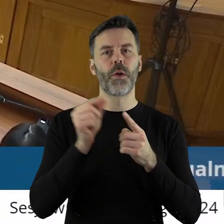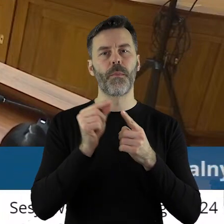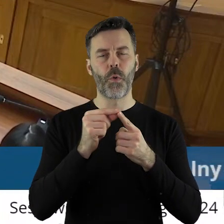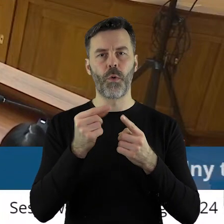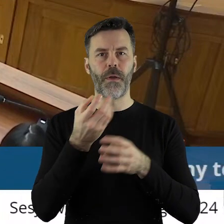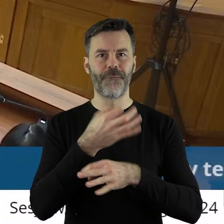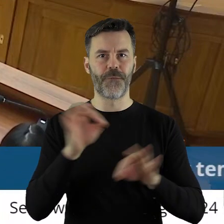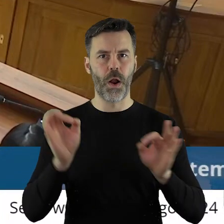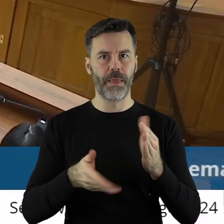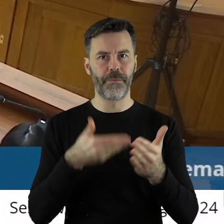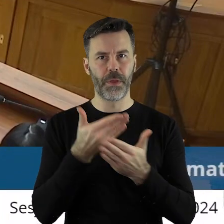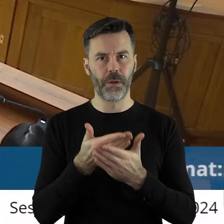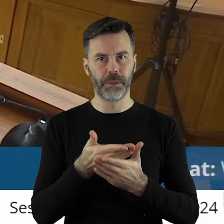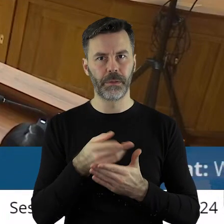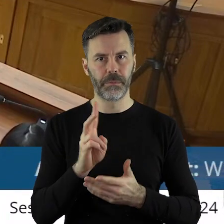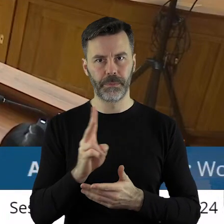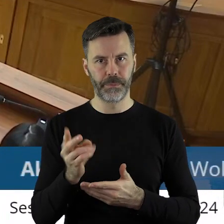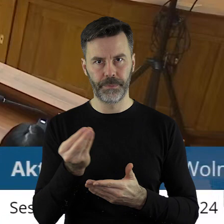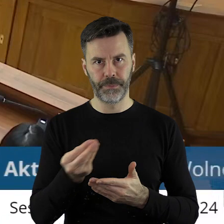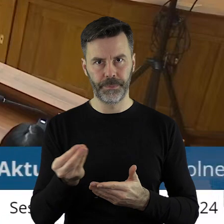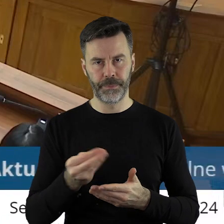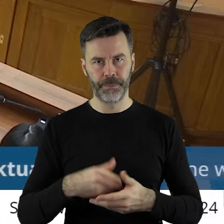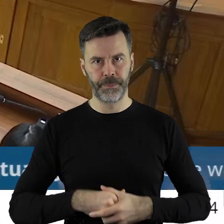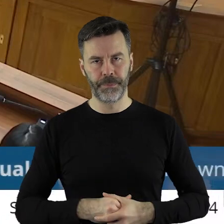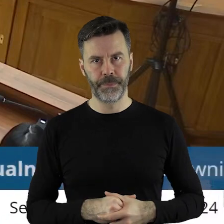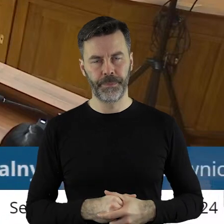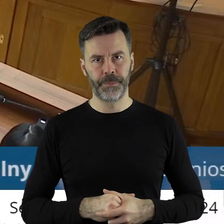zabrać głos w punkcie wolne wnioski?